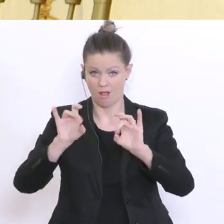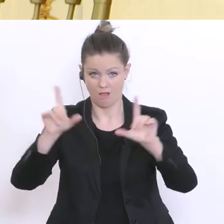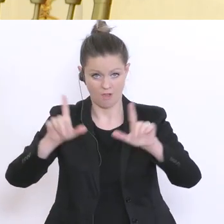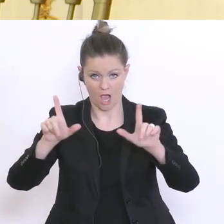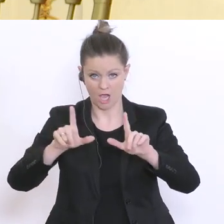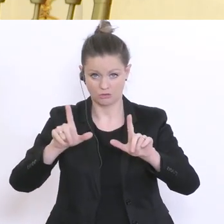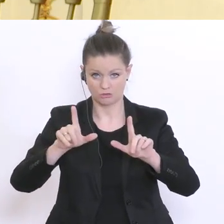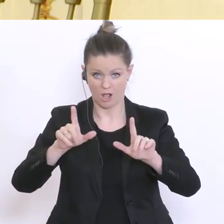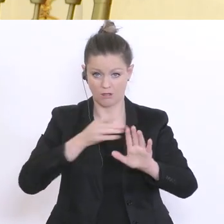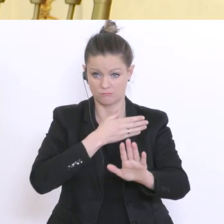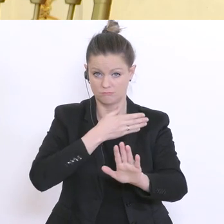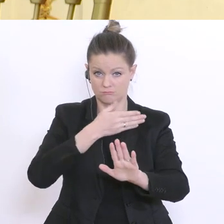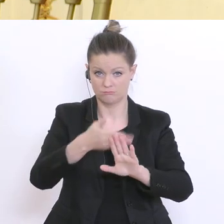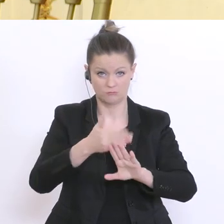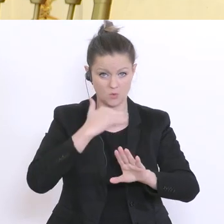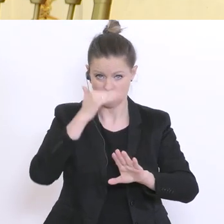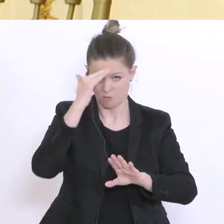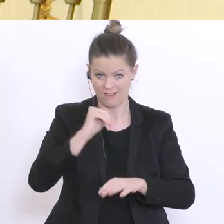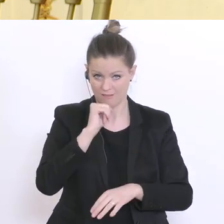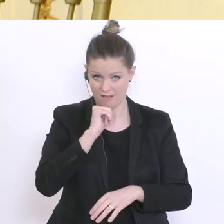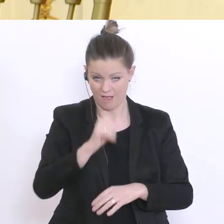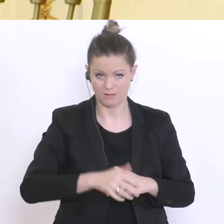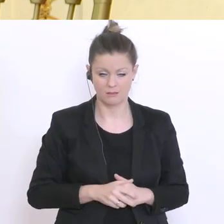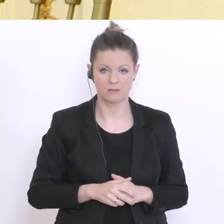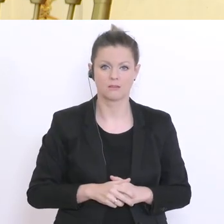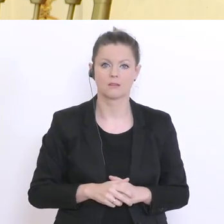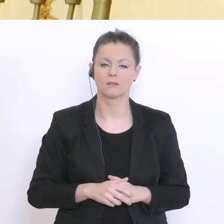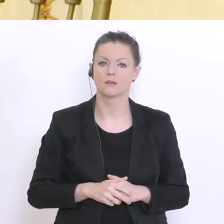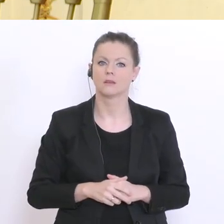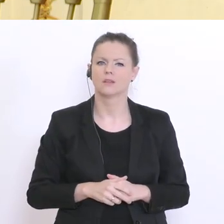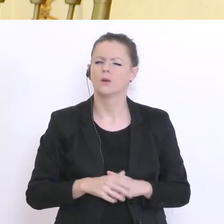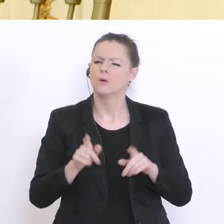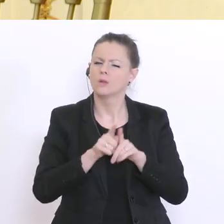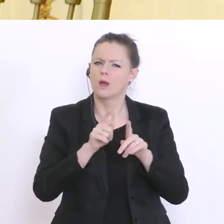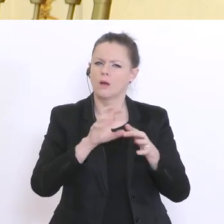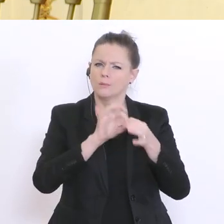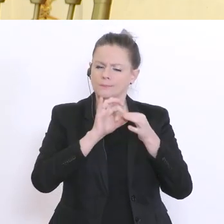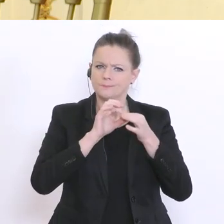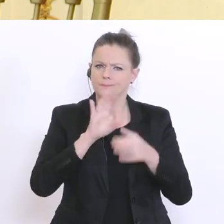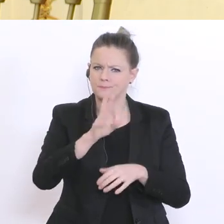Herbst? Und zu einem zweiten Thema für das Sie auch verantwortlich sind, sind die Tests, die